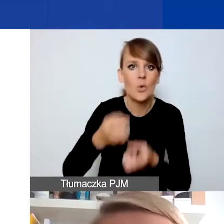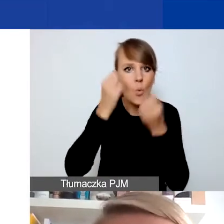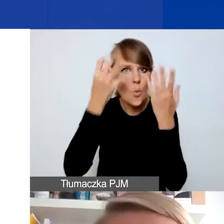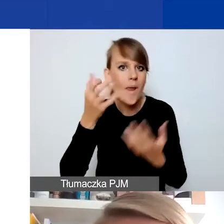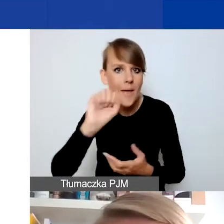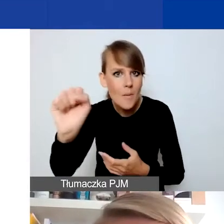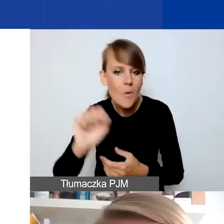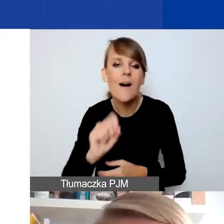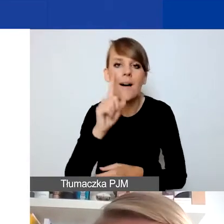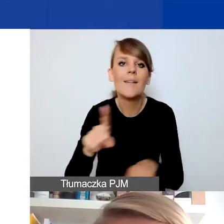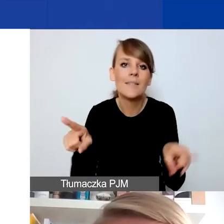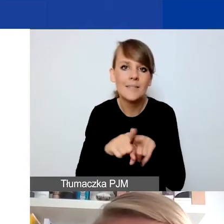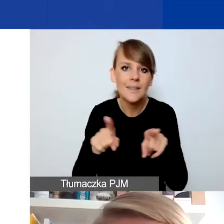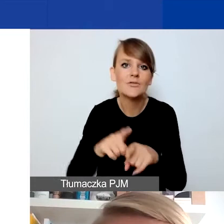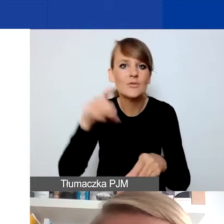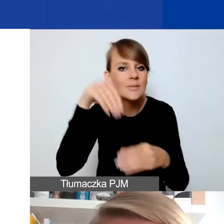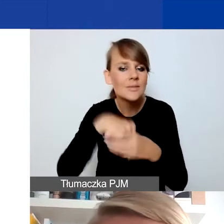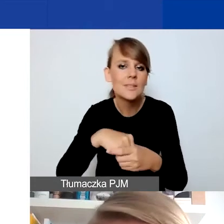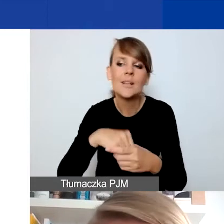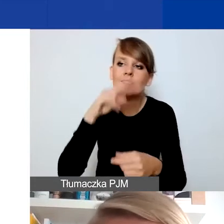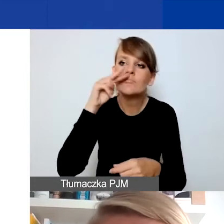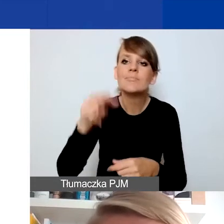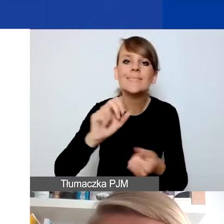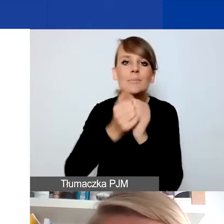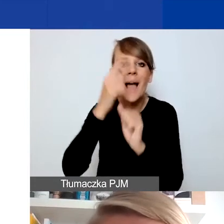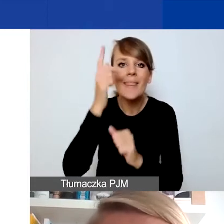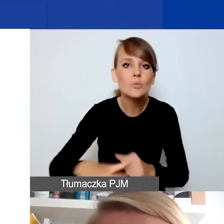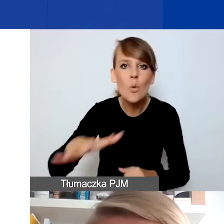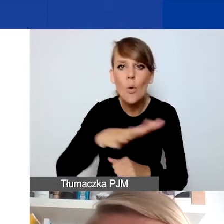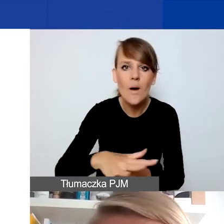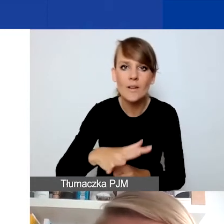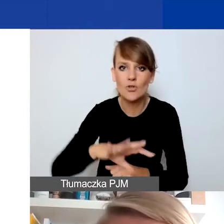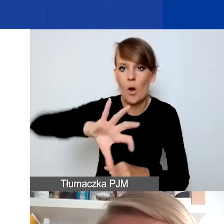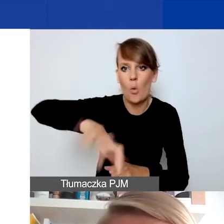ale też na myślenie w perspektywie zmiany społecznej, zmiany wobec jakiejś grupy osób,